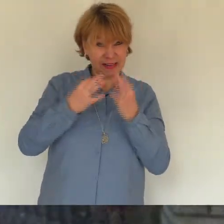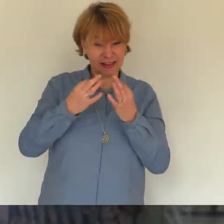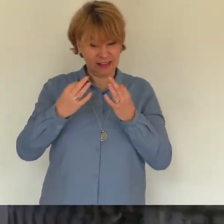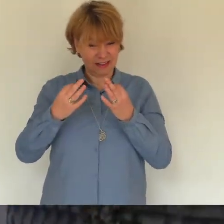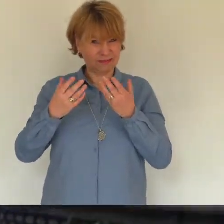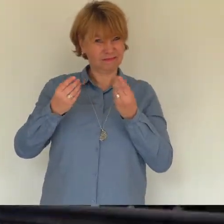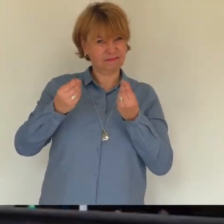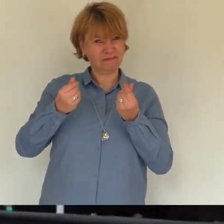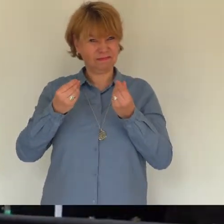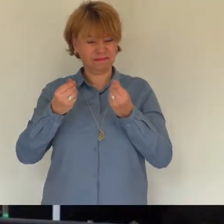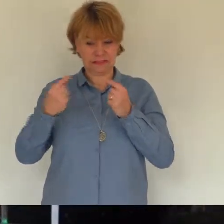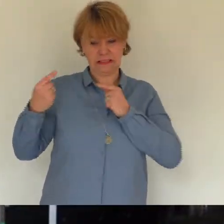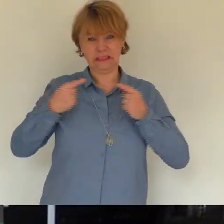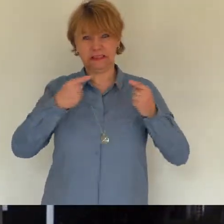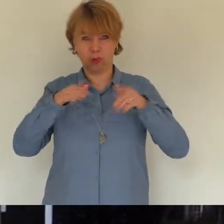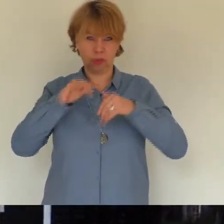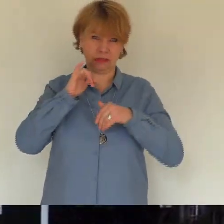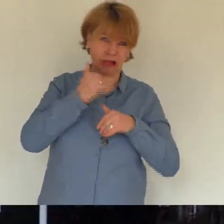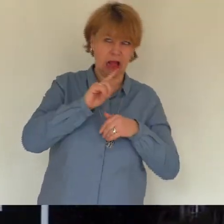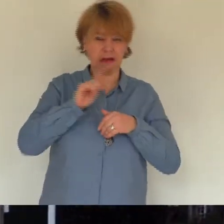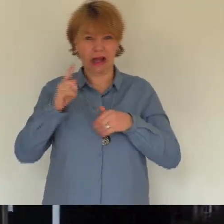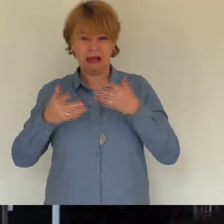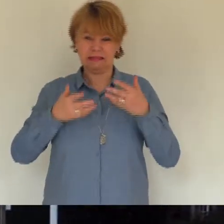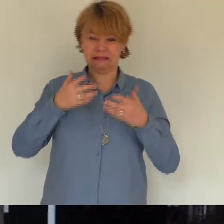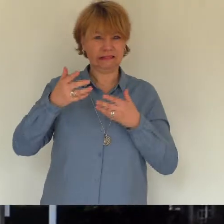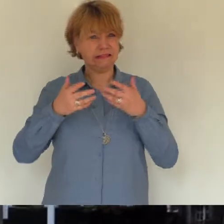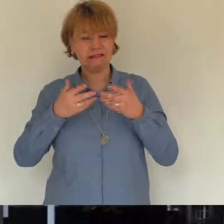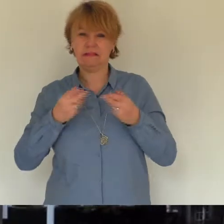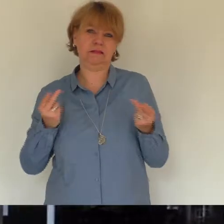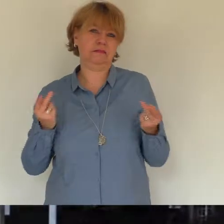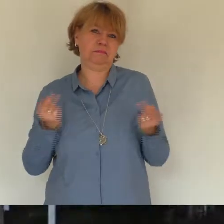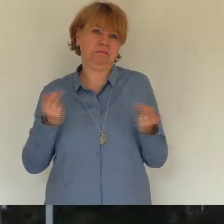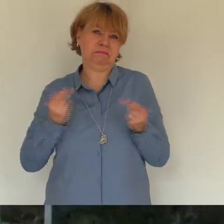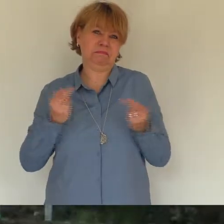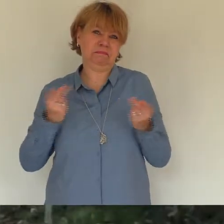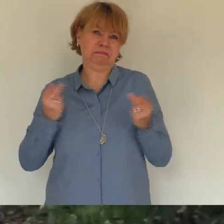waren wir alle bezaubert von deinem stillen charme seiner zurückhaltenden